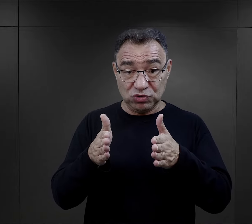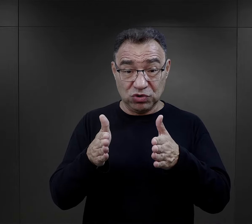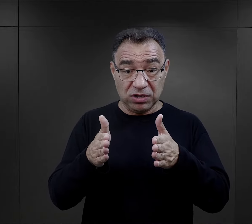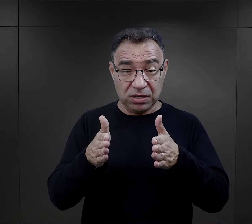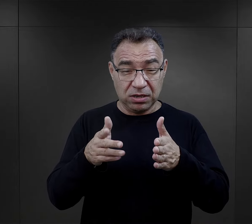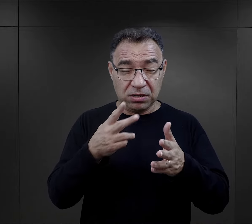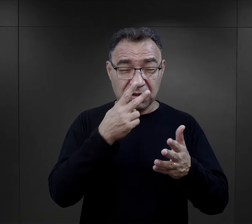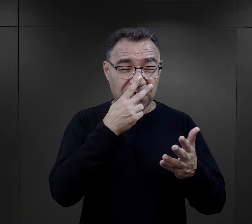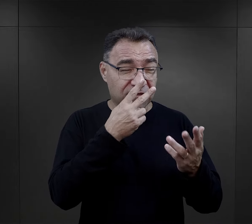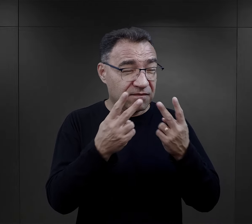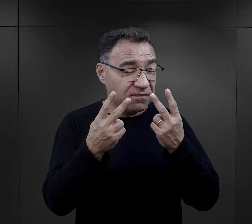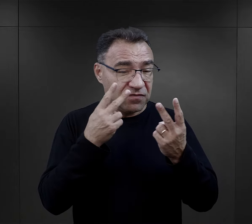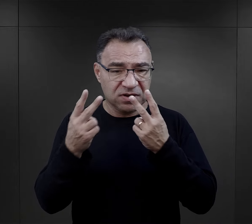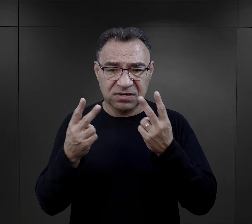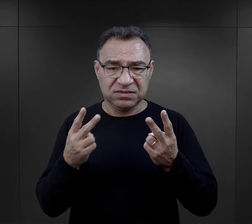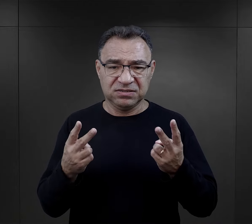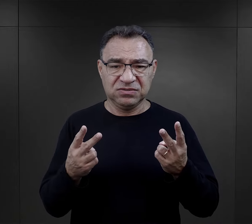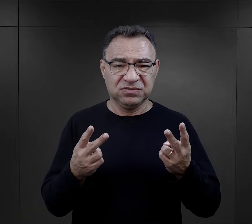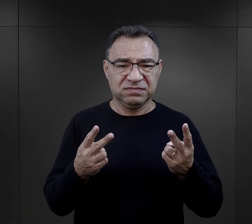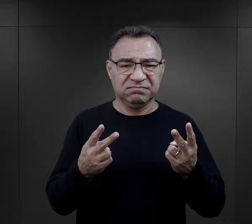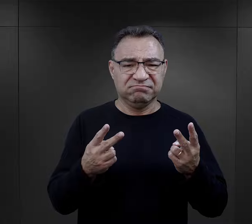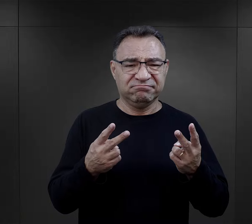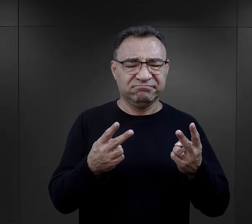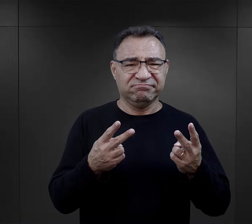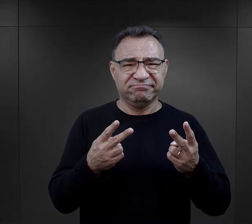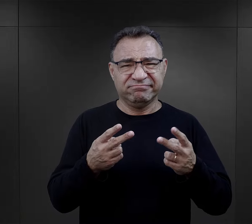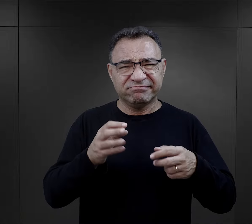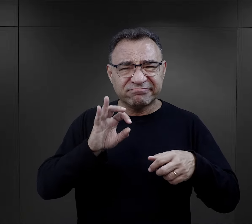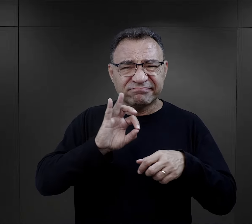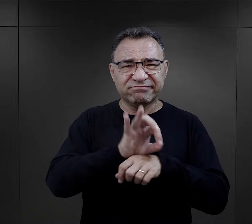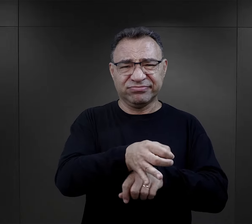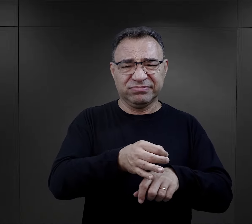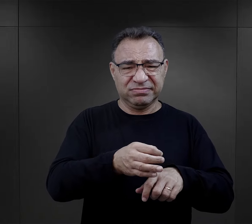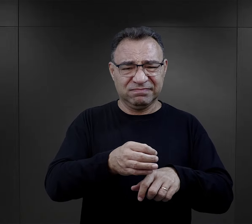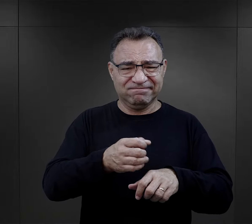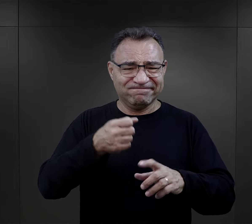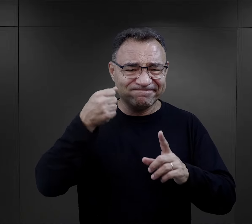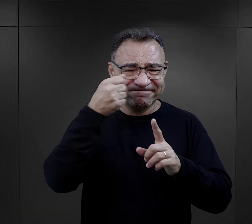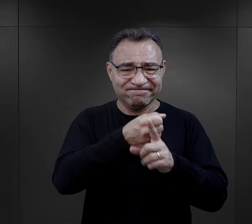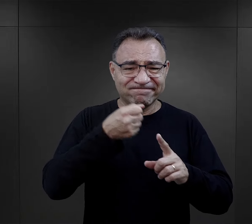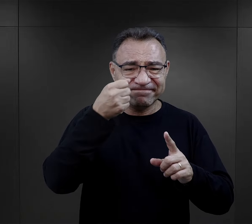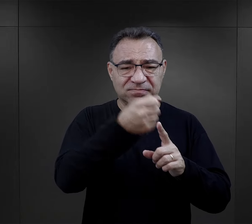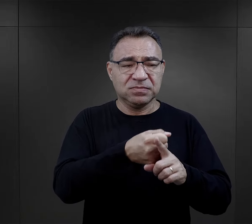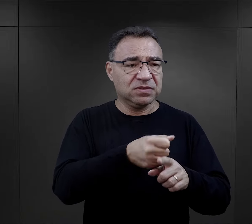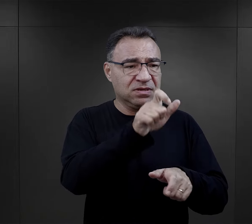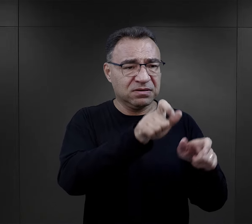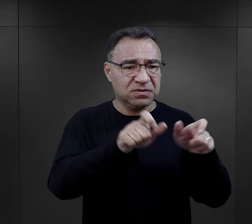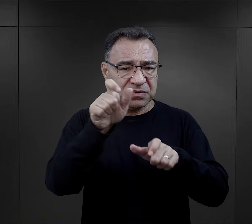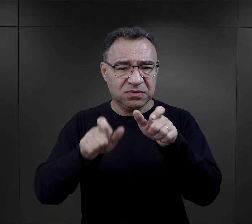ta wszechobecna, nie karana w żaden sposób przemoc, brutalność wobec osadzonych,